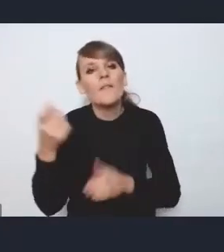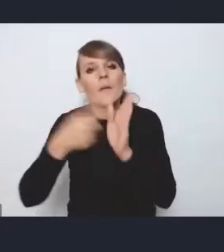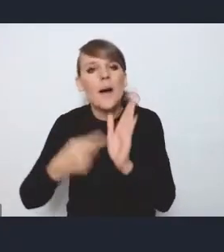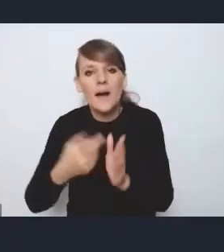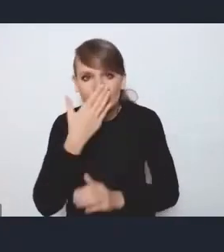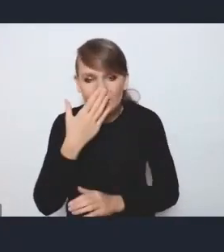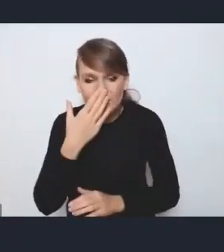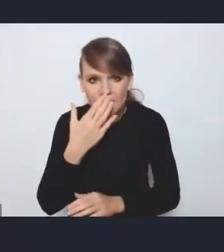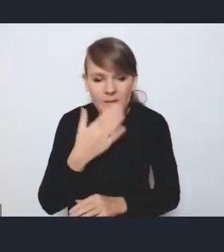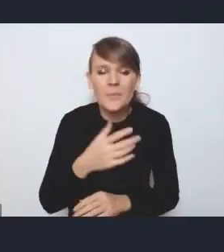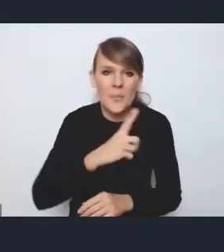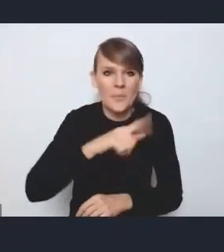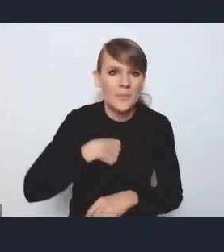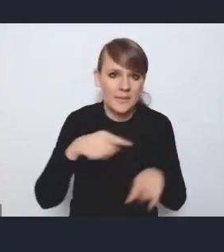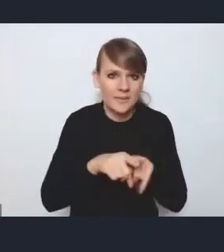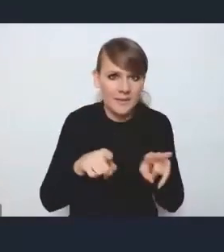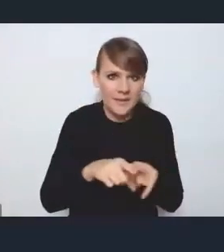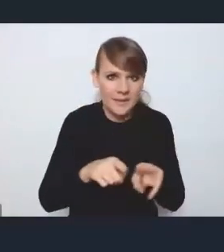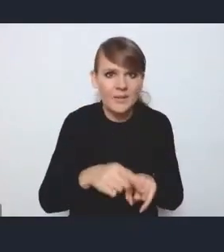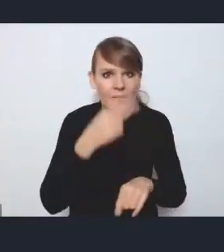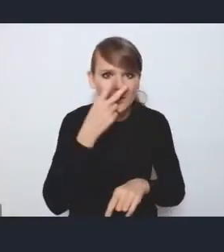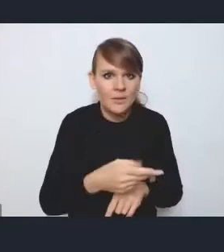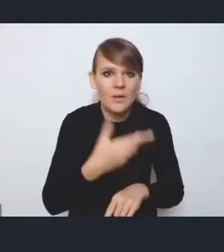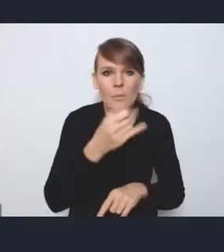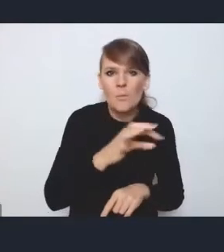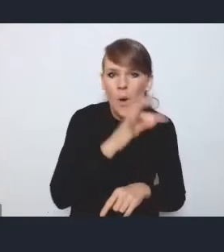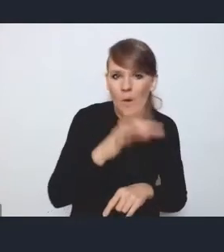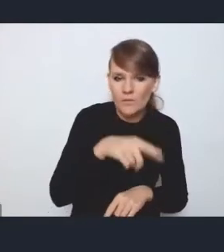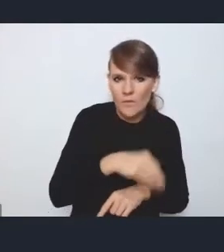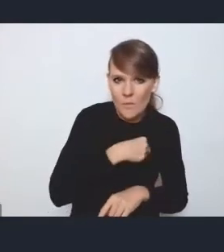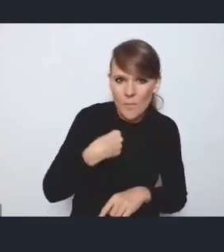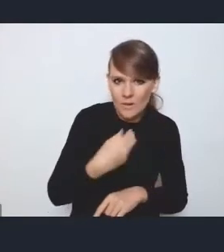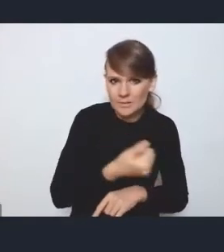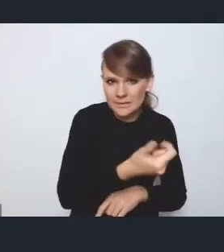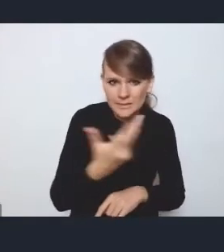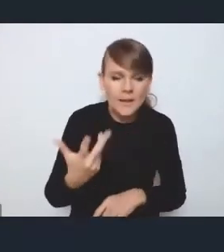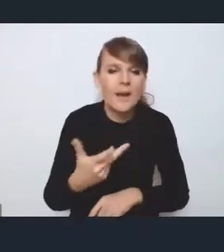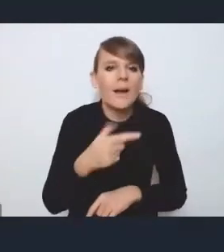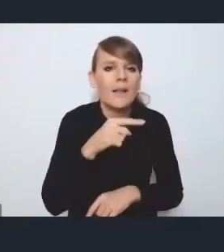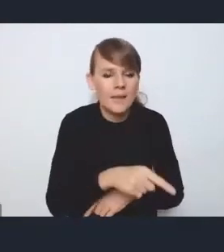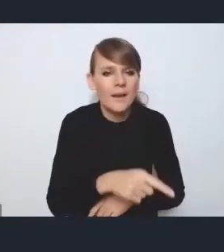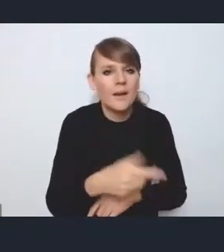to też jednak widzimy przynajmniej kilka MOF-ów w Polsce, znaczy, tych regionalnych, gdzie była dość mocno radosna twórczość